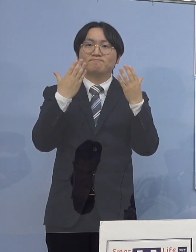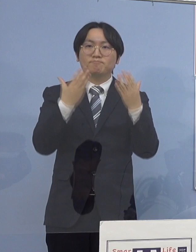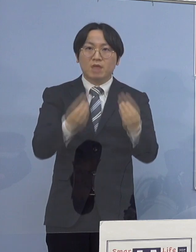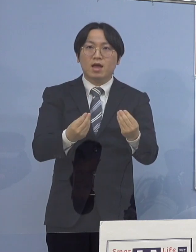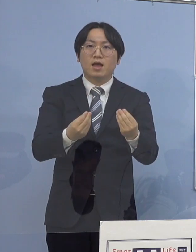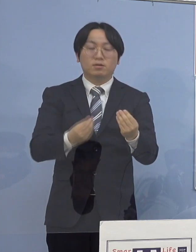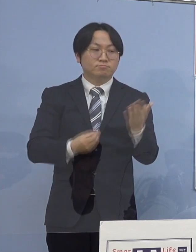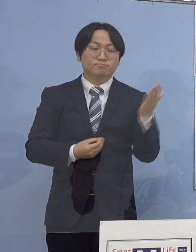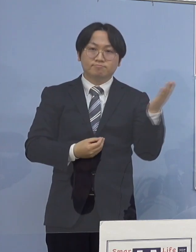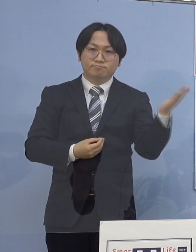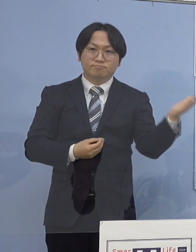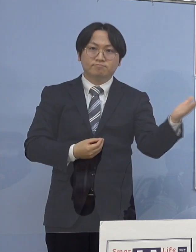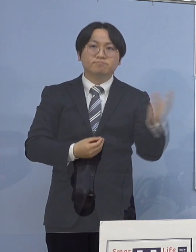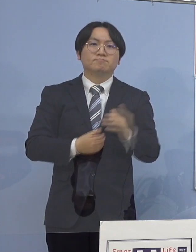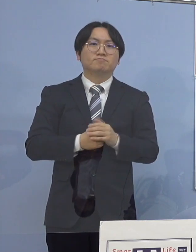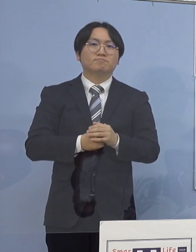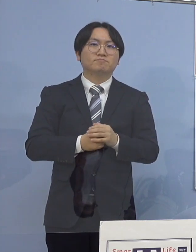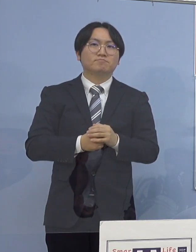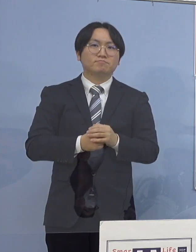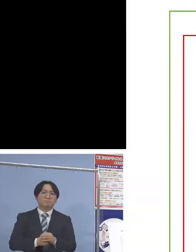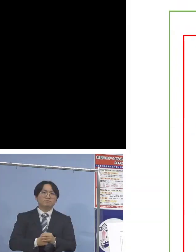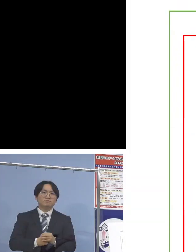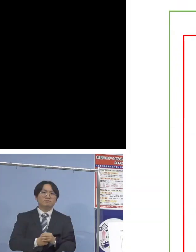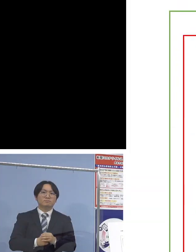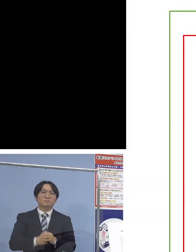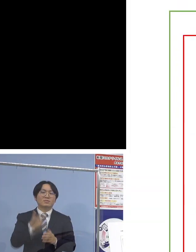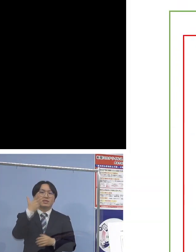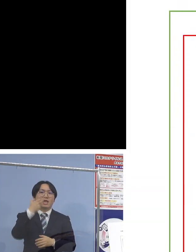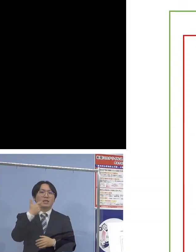ということで「76例目中学校クラスター」